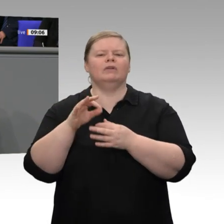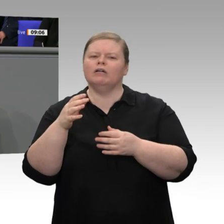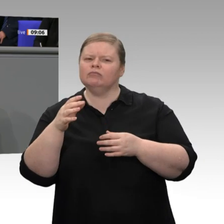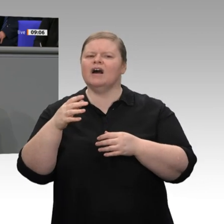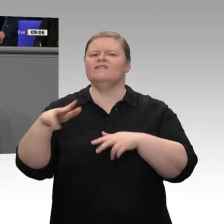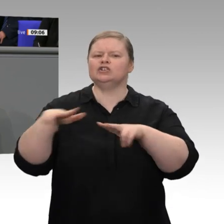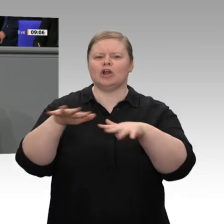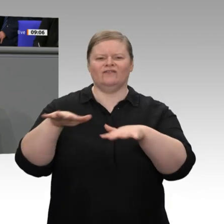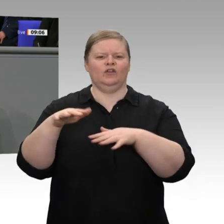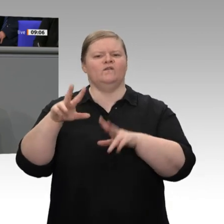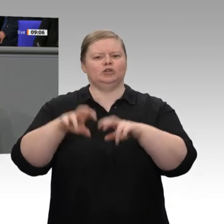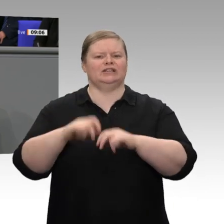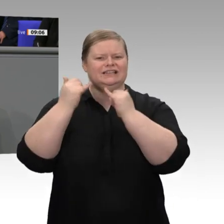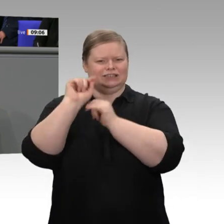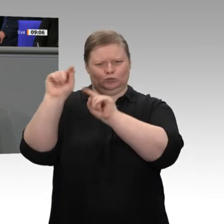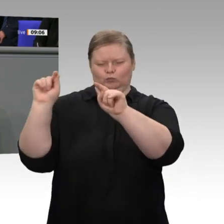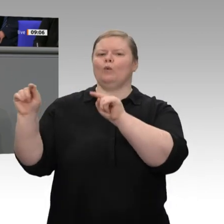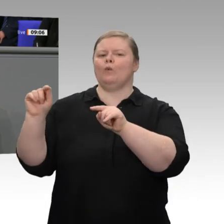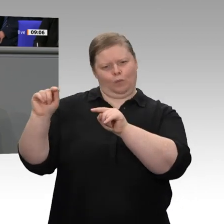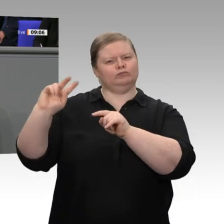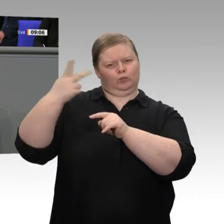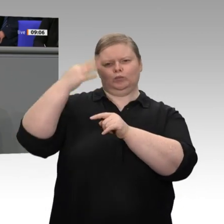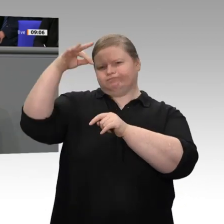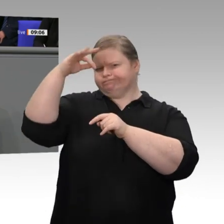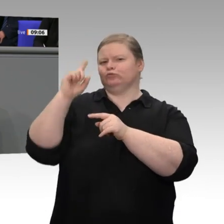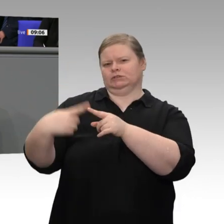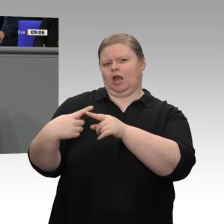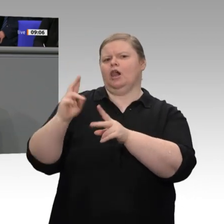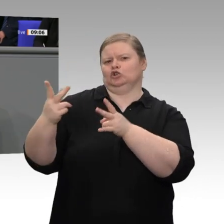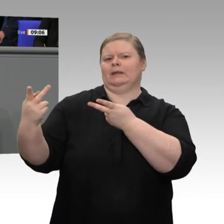was die Prognose für 2021 angeht. Wir haben also